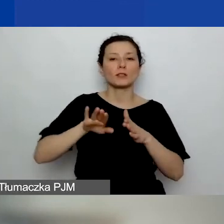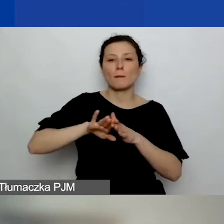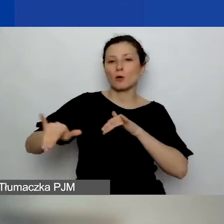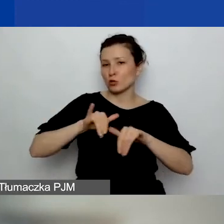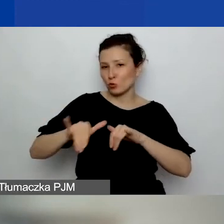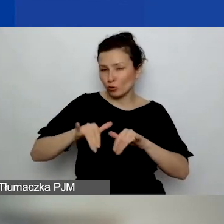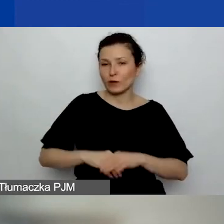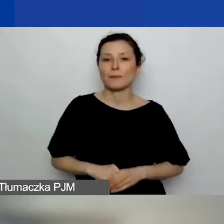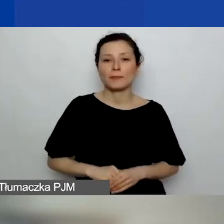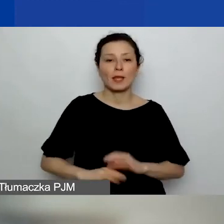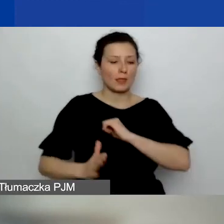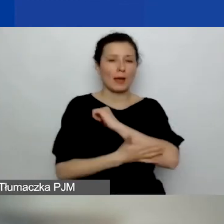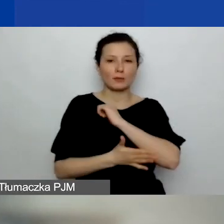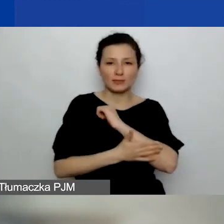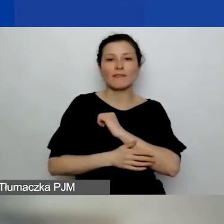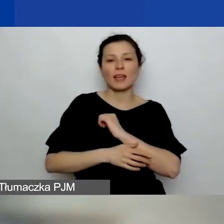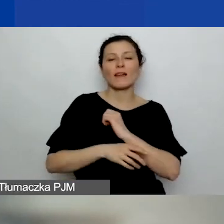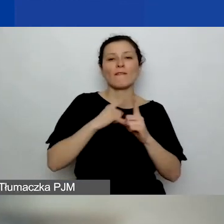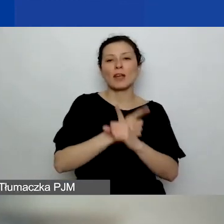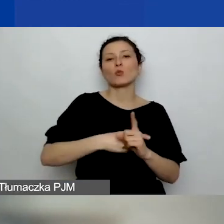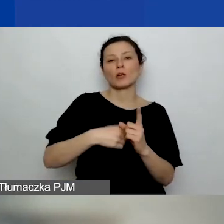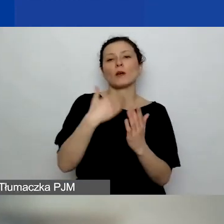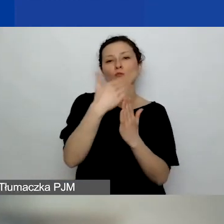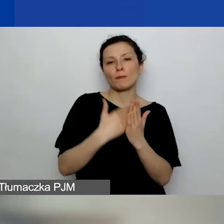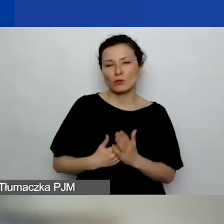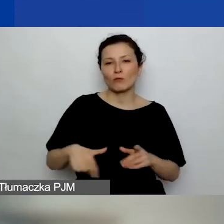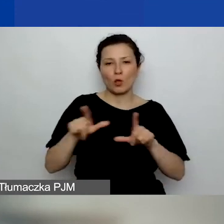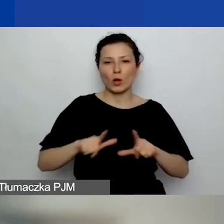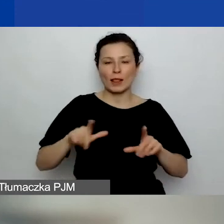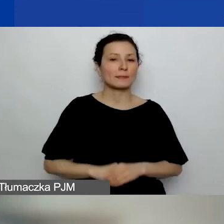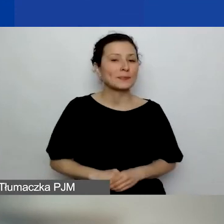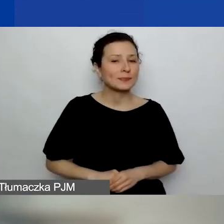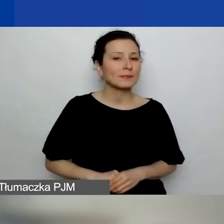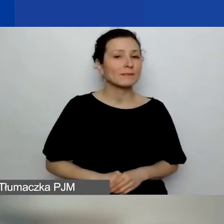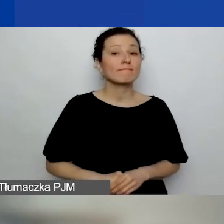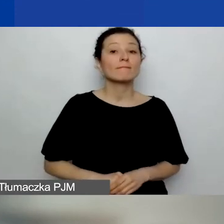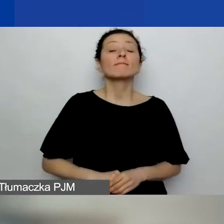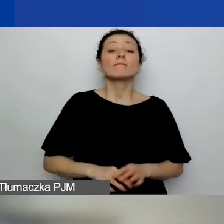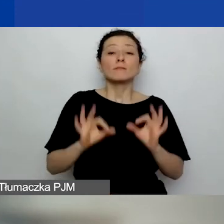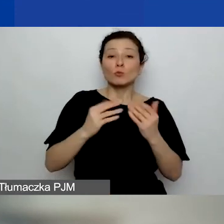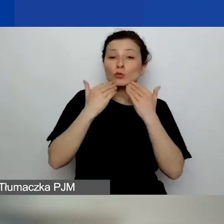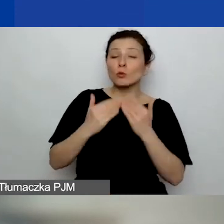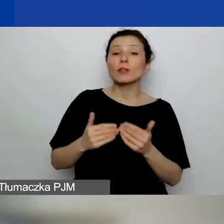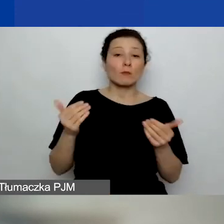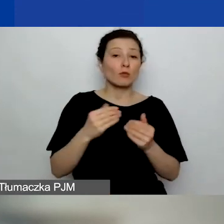na podstawie lokalnych przepisów. Dobrze, dziękuję. Może jeszcze jedno pytanie, ostatnie przed przerwą,